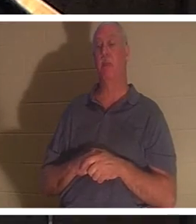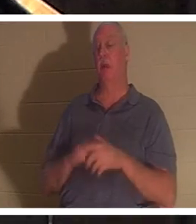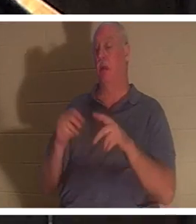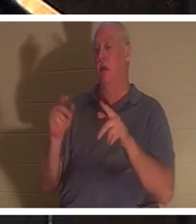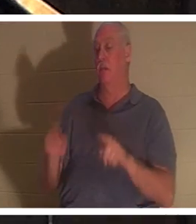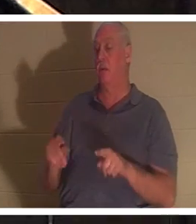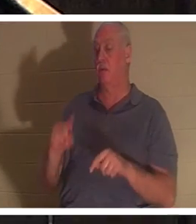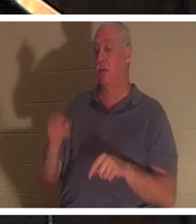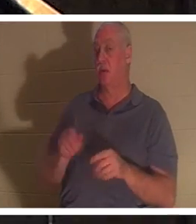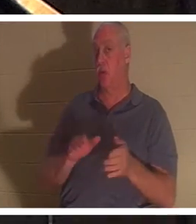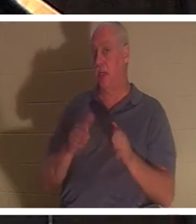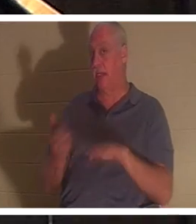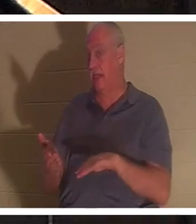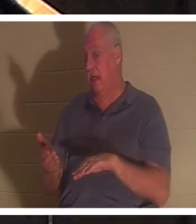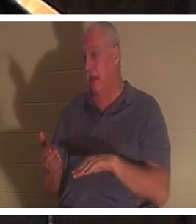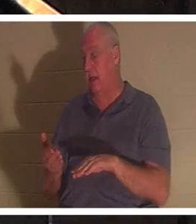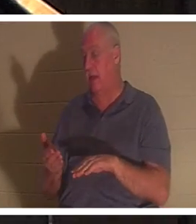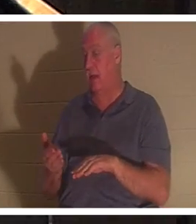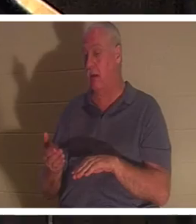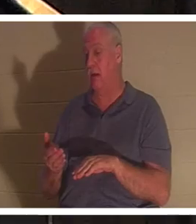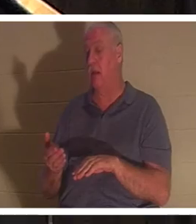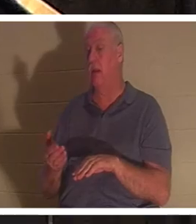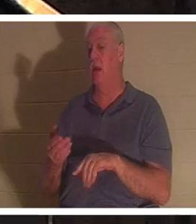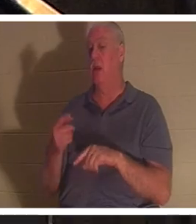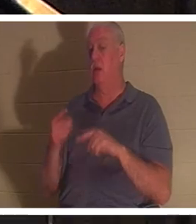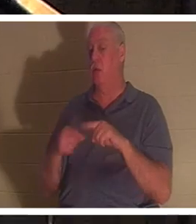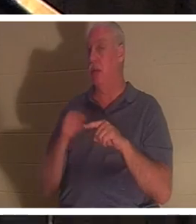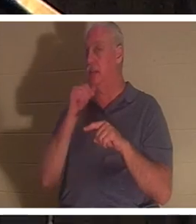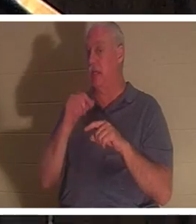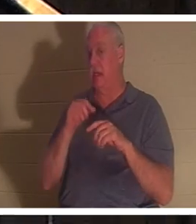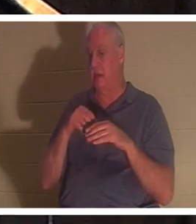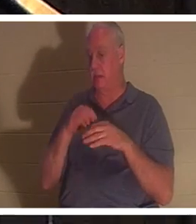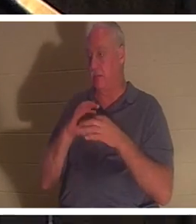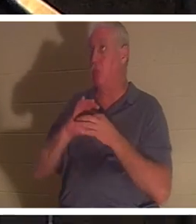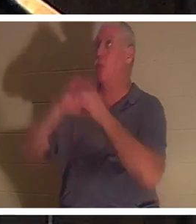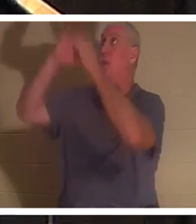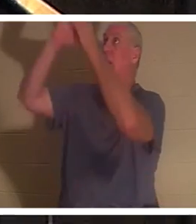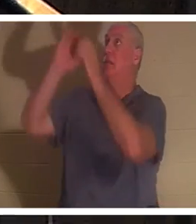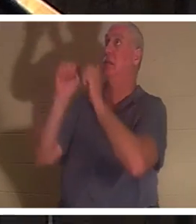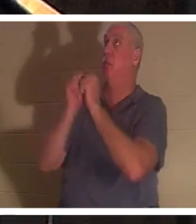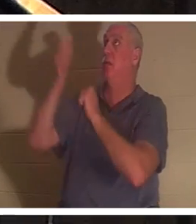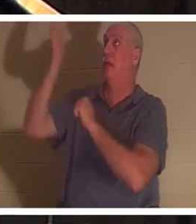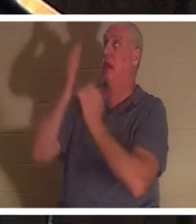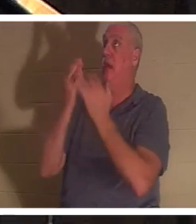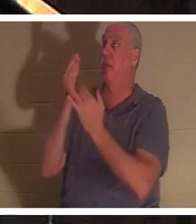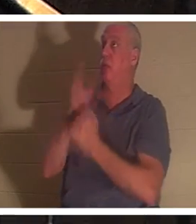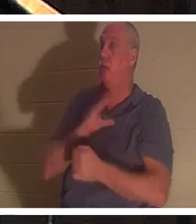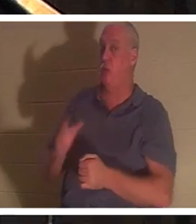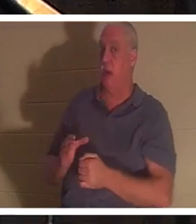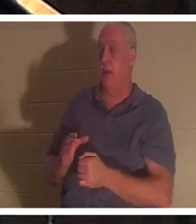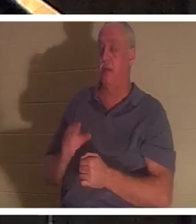когда он не вступил в отношения с Богом, через Христа. Об этом говорится